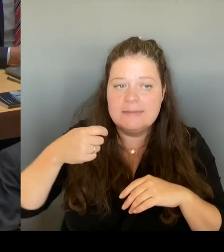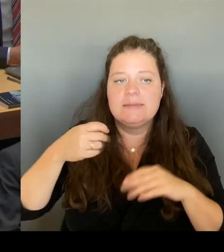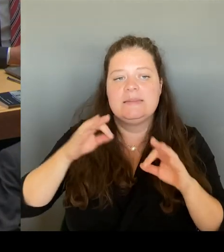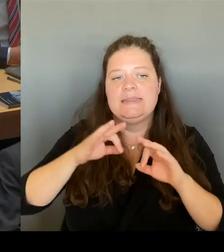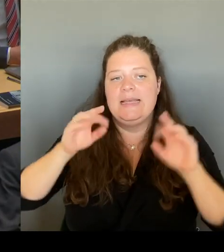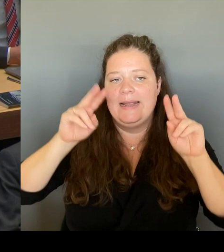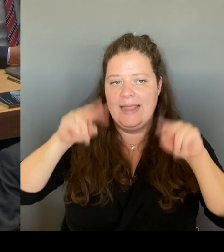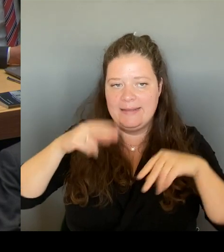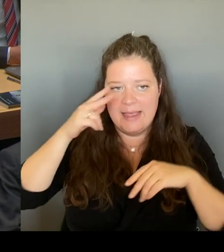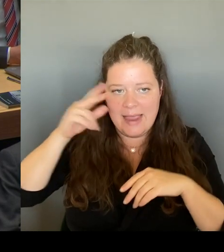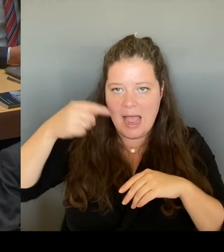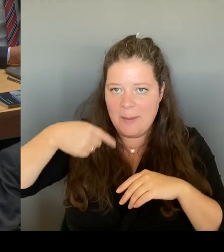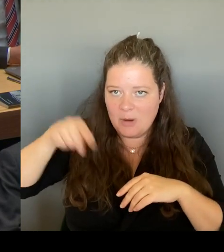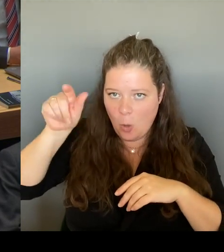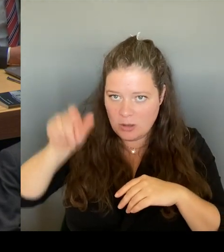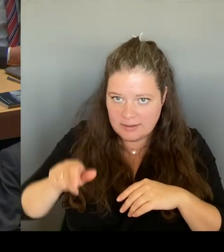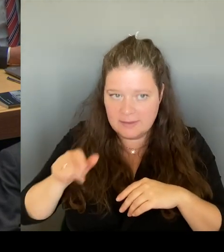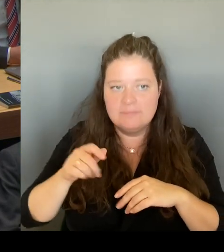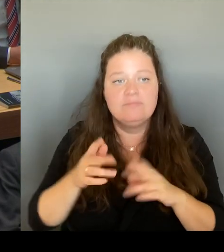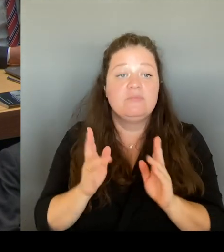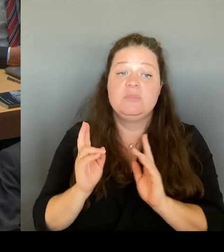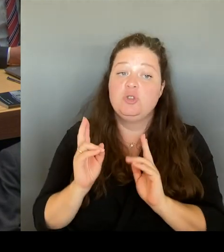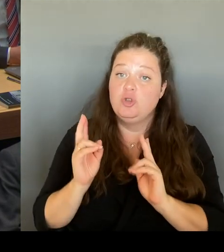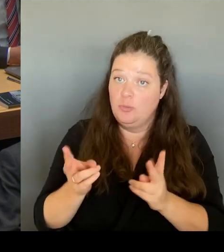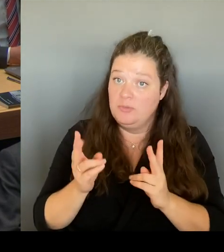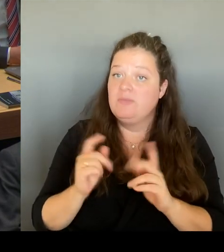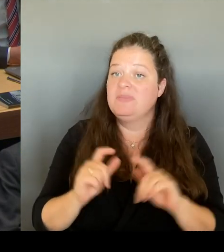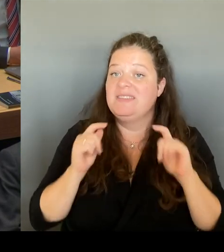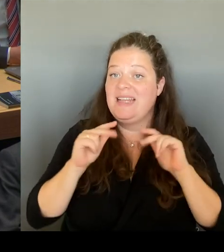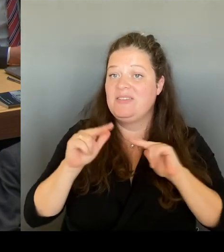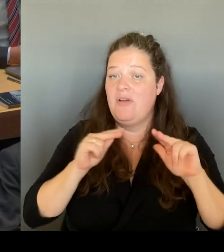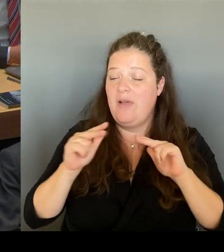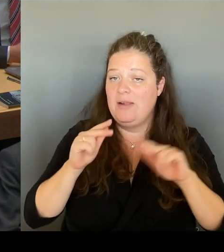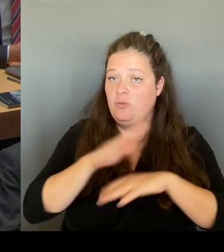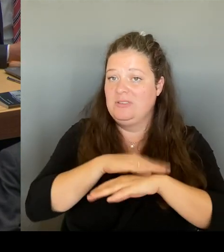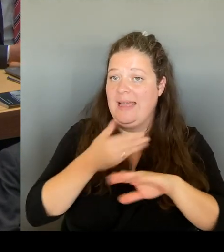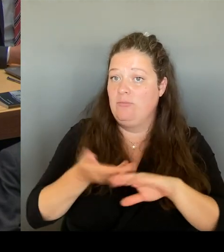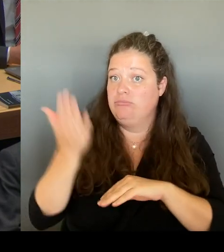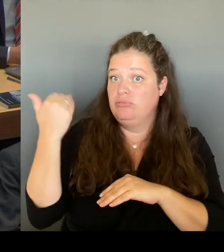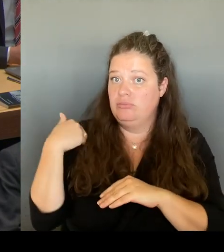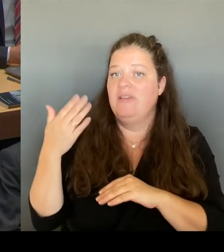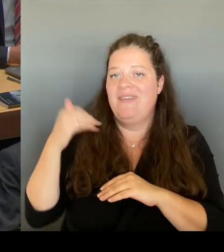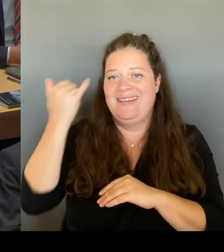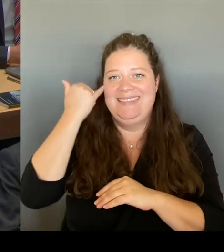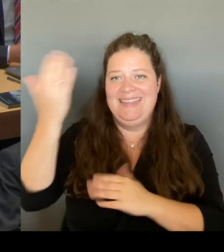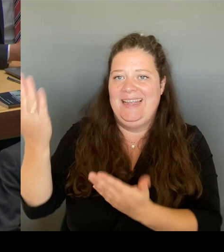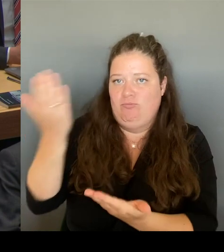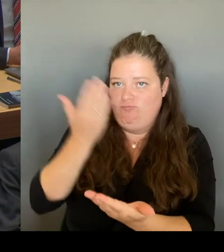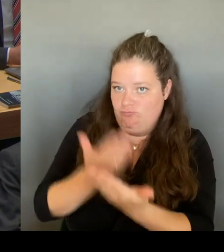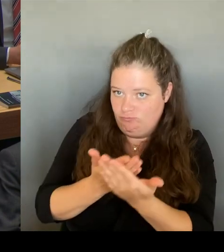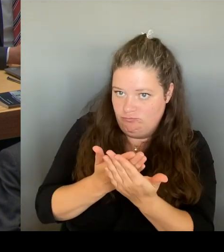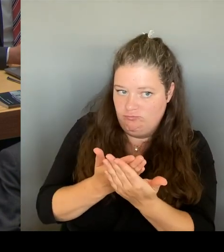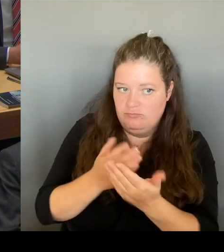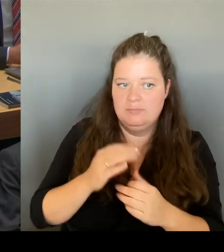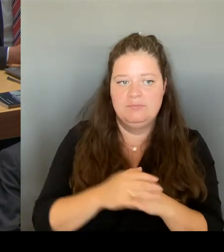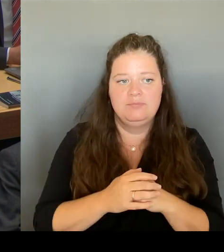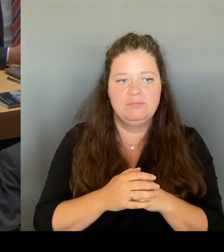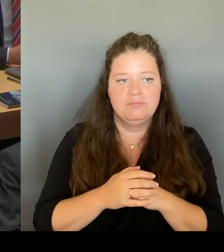präsentiert bekommen haben, um ein Problem, das Berlin seit mehr als 100 Jahren umtreibt.